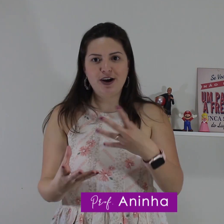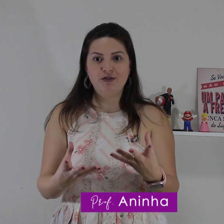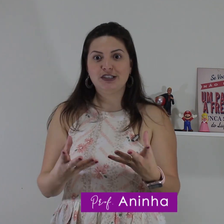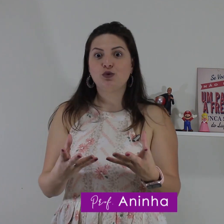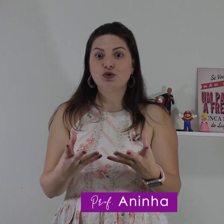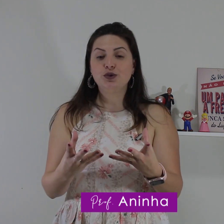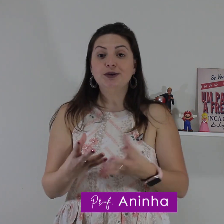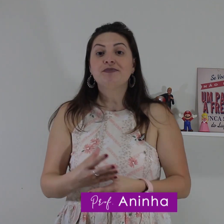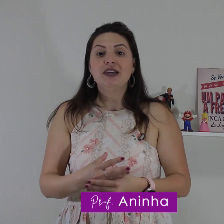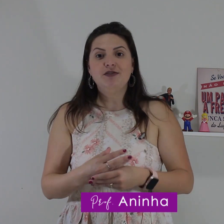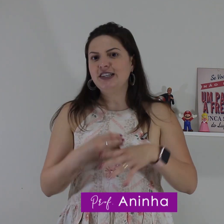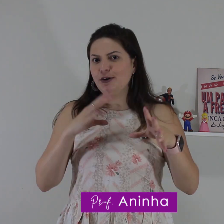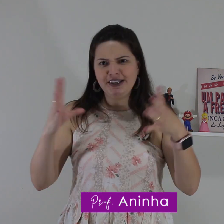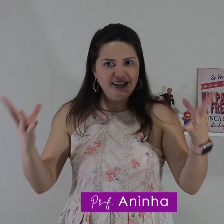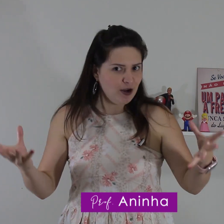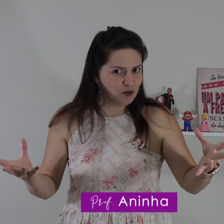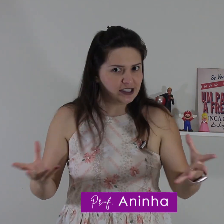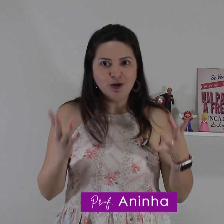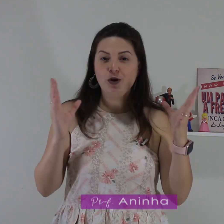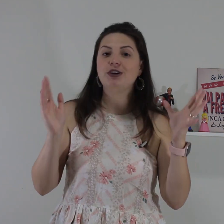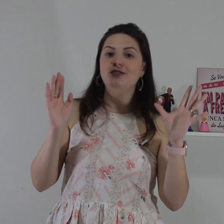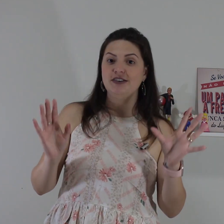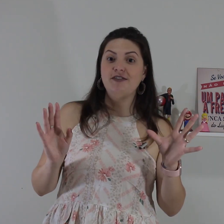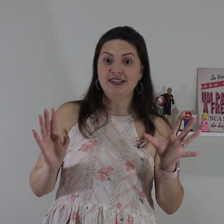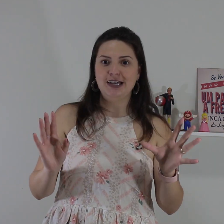surdo tiver conversando com surdo e você não entendeu algum sinal como que você